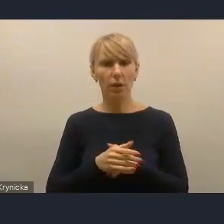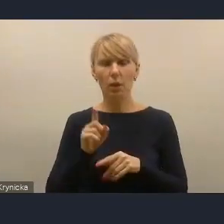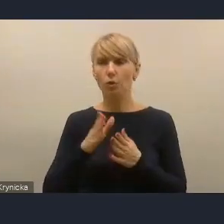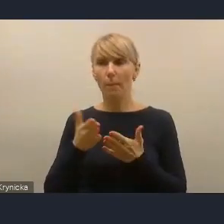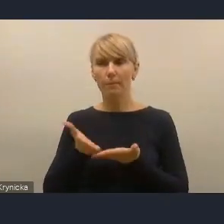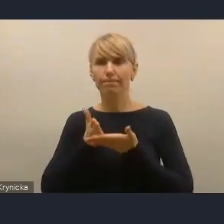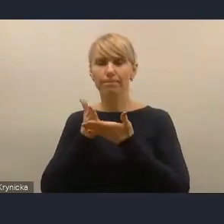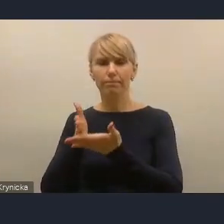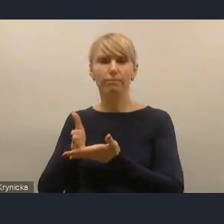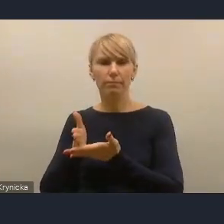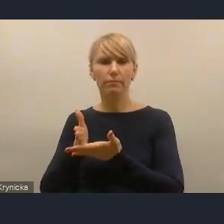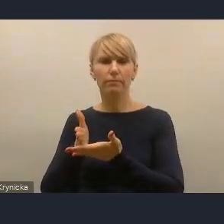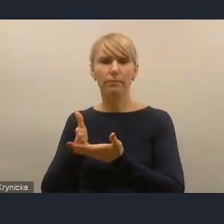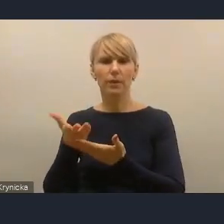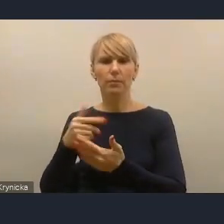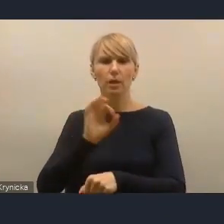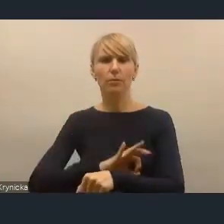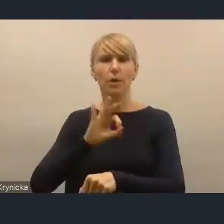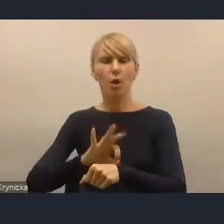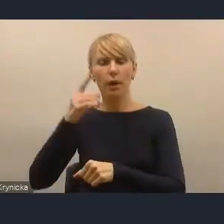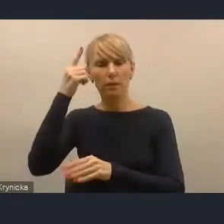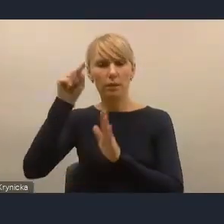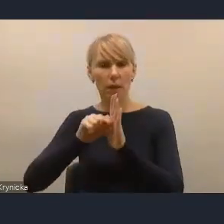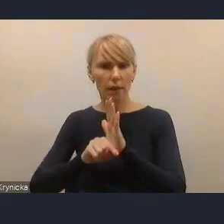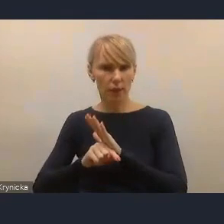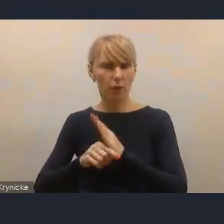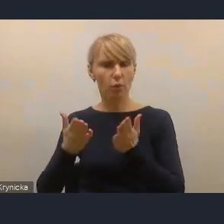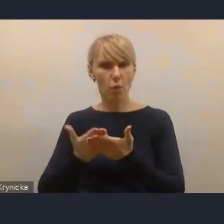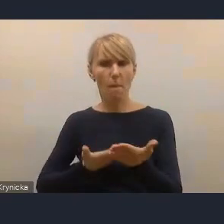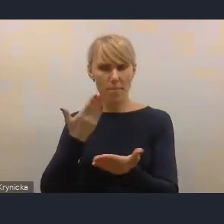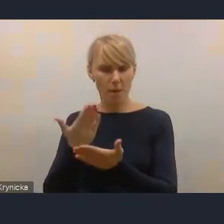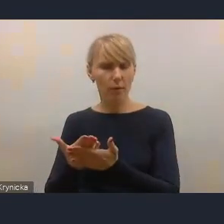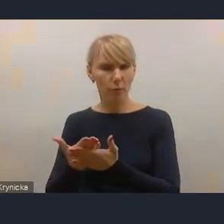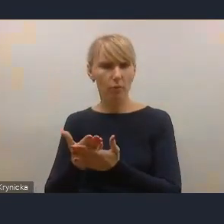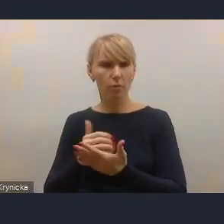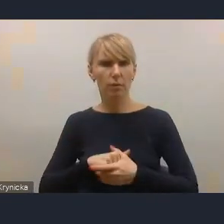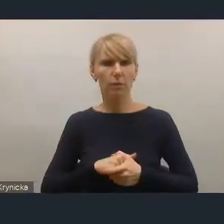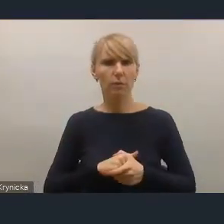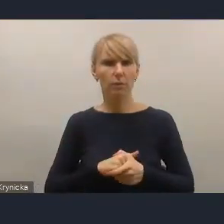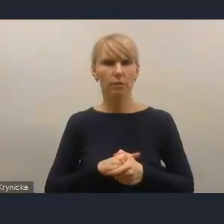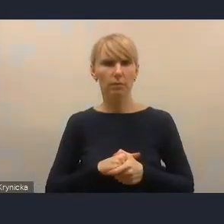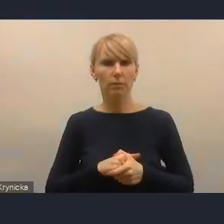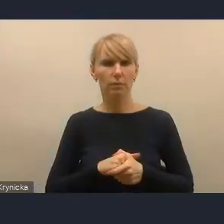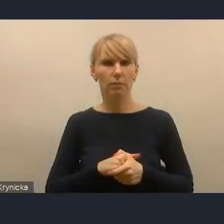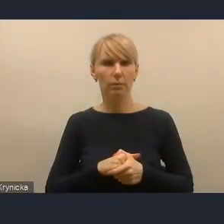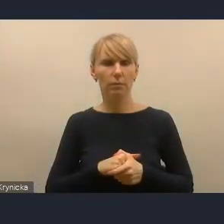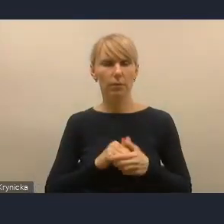poprzez projekty strategiczne, które proponujemy, ponieważ te rozwiązania, tak jak było wspomniane, są rozwiązania na poziomie krajowym,